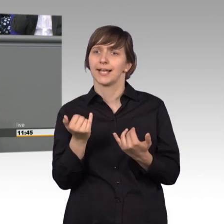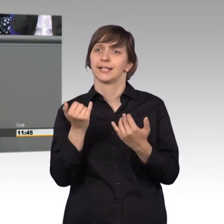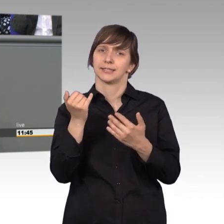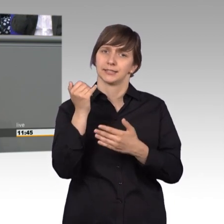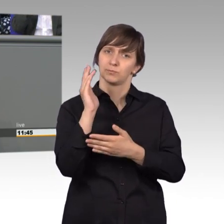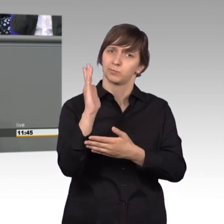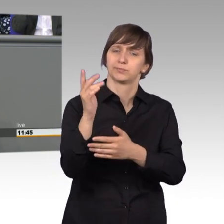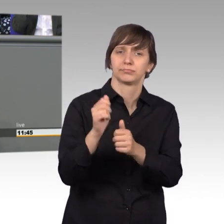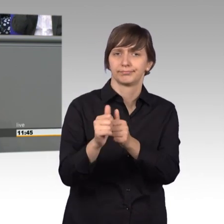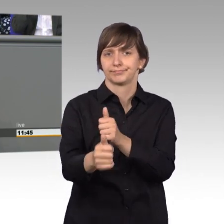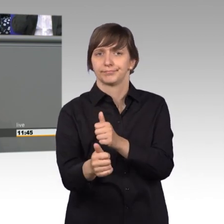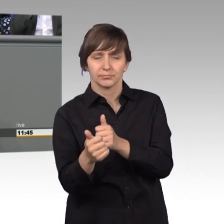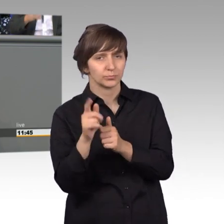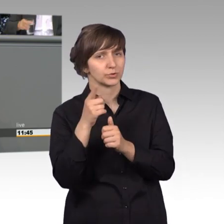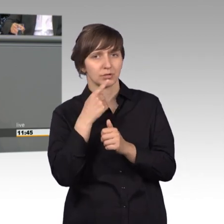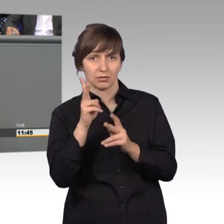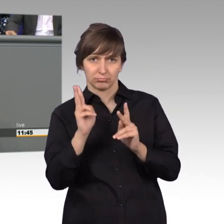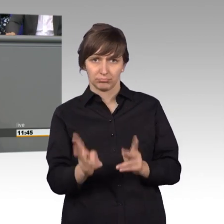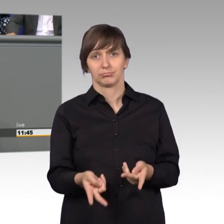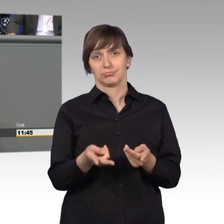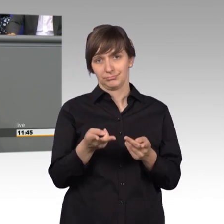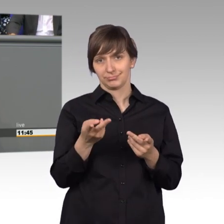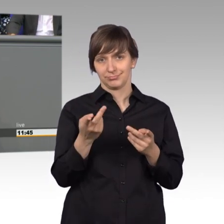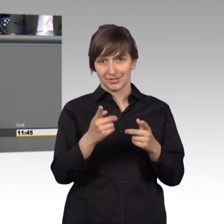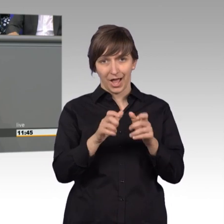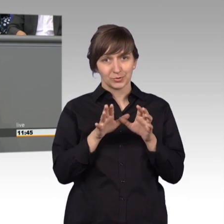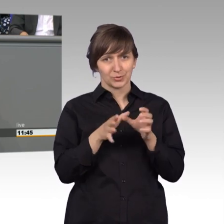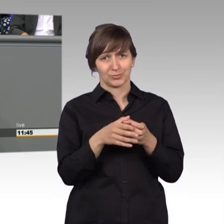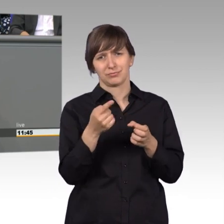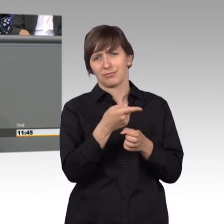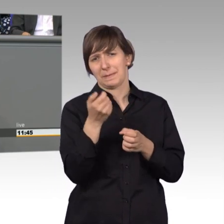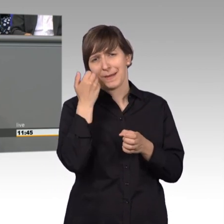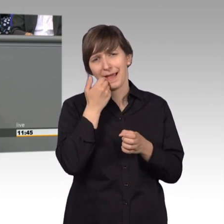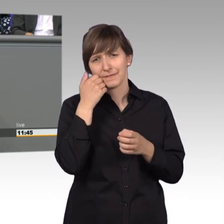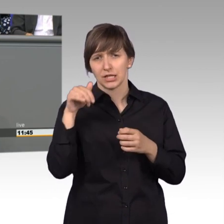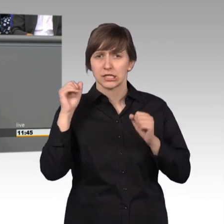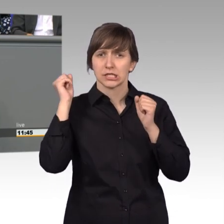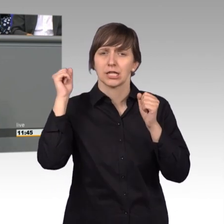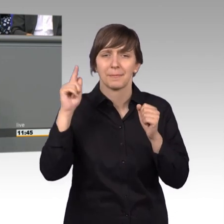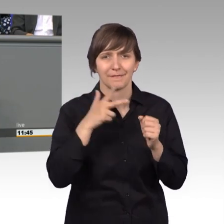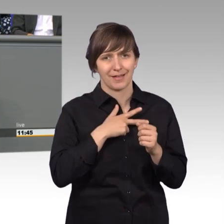im Ausschuss sind die lammfromm. Da kommt sowas nicht, sondern da ist eigentlich sogar die